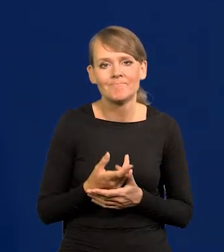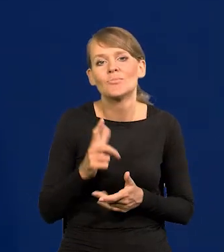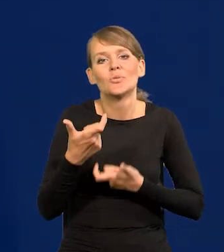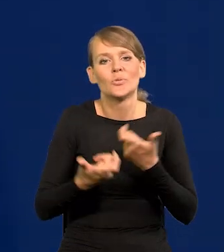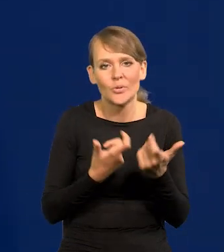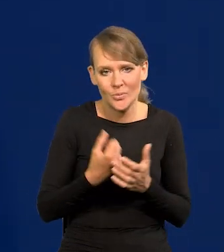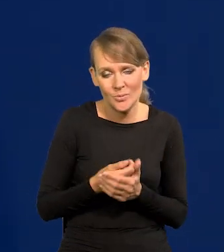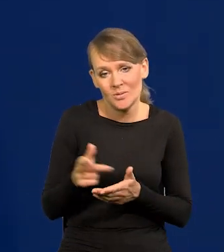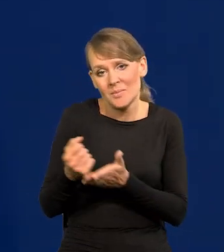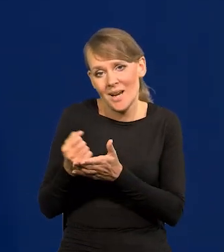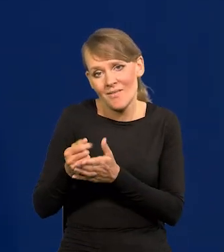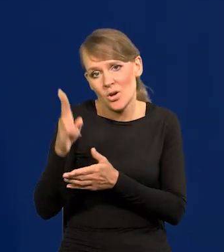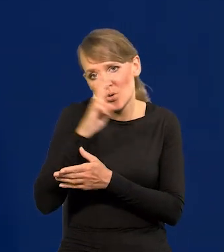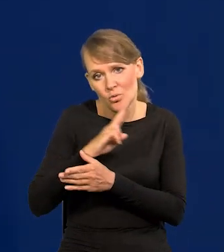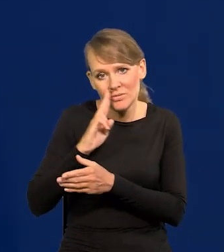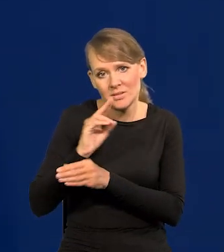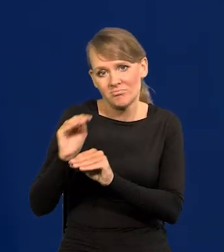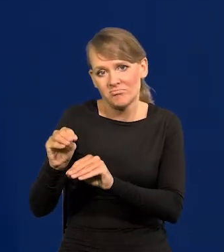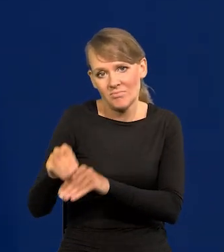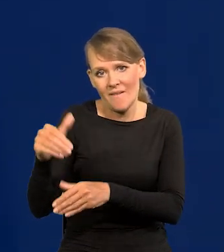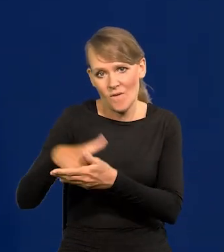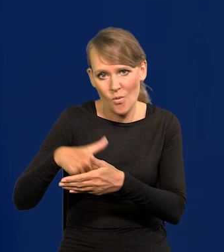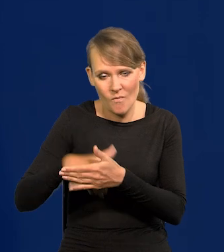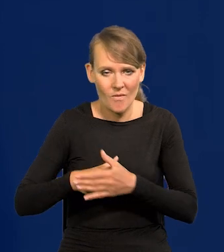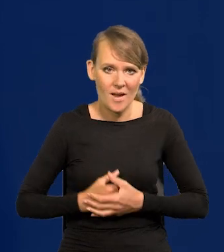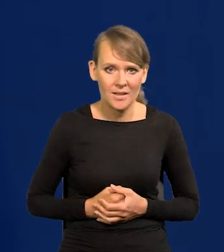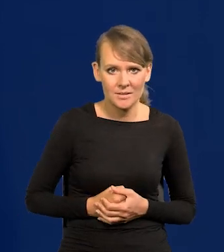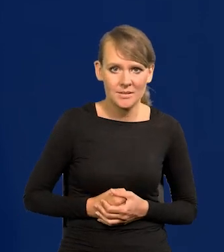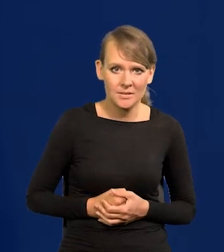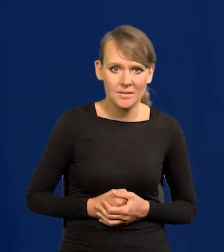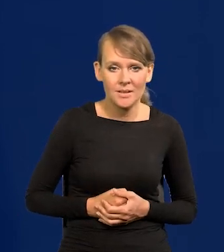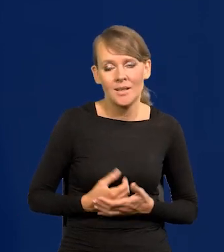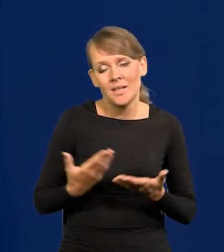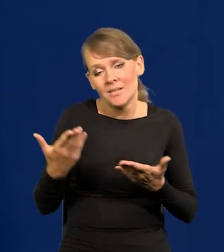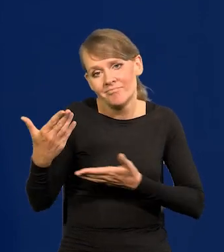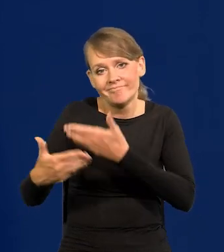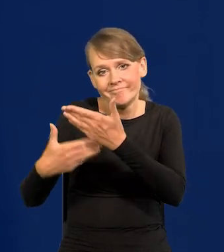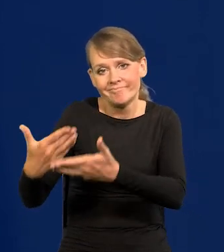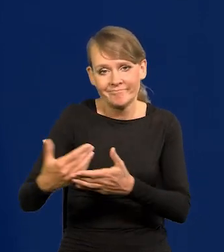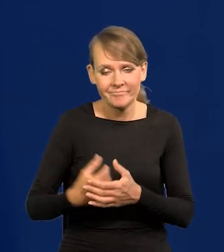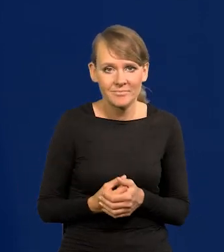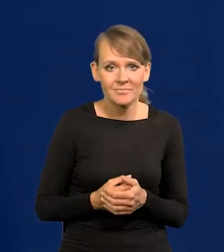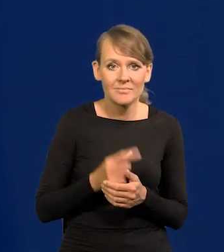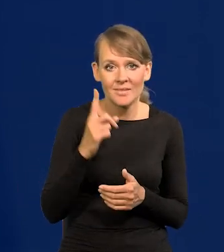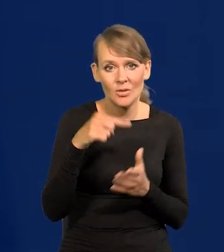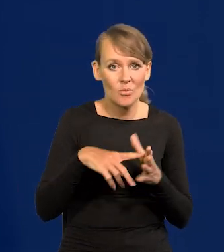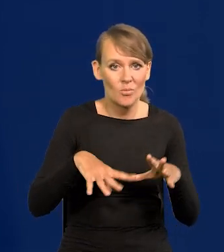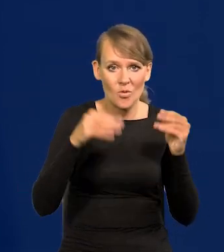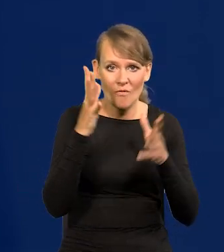To jest kwestia wychowania, rodziców. Jakoś to się tak dzieje. Ale to jest od wojny szwedzkiej.